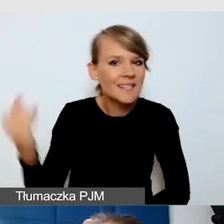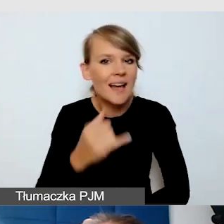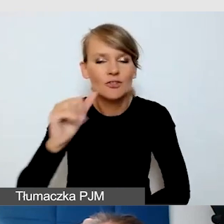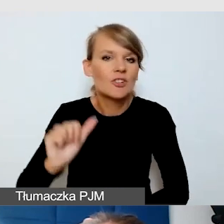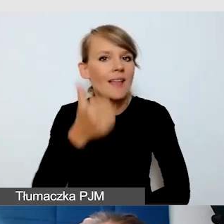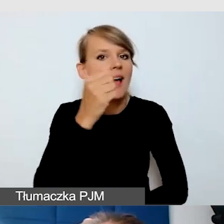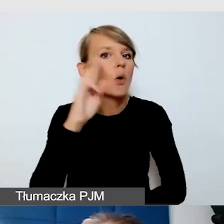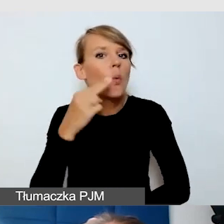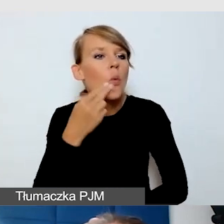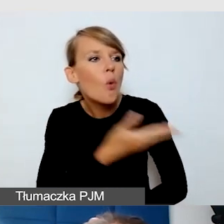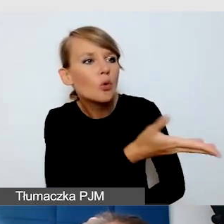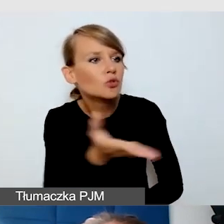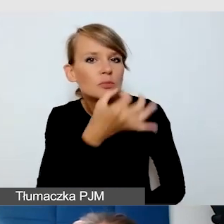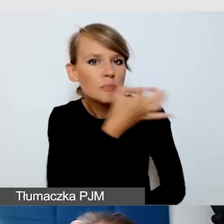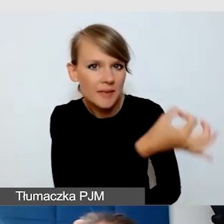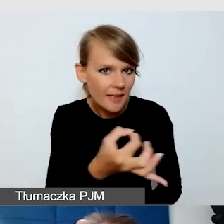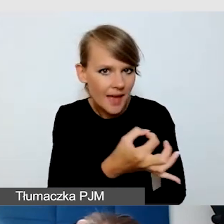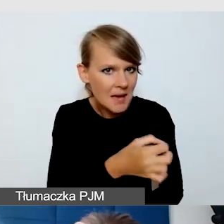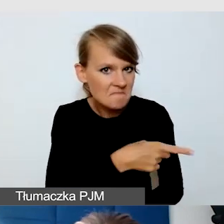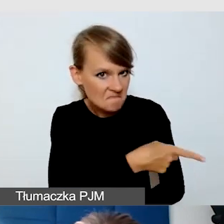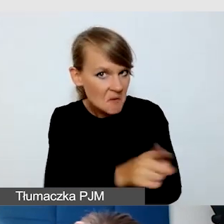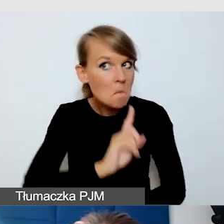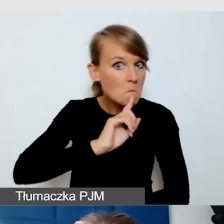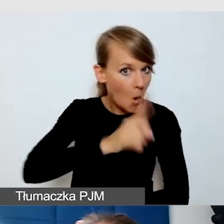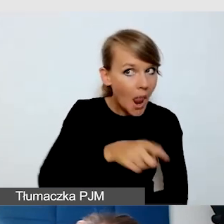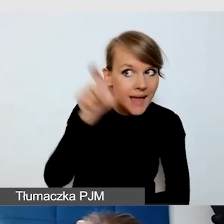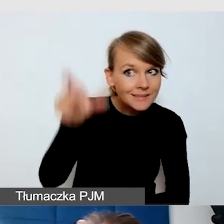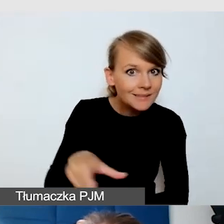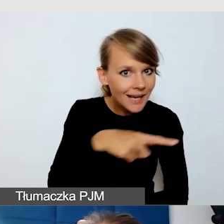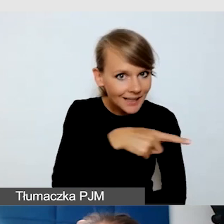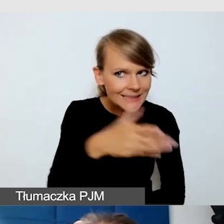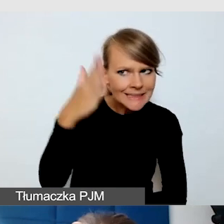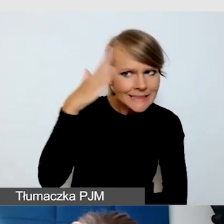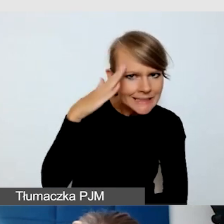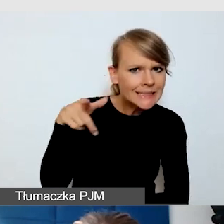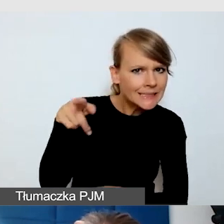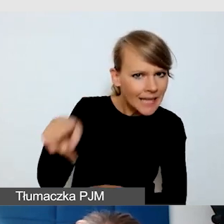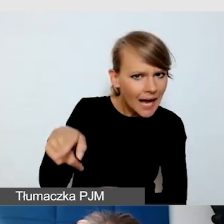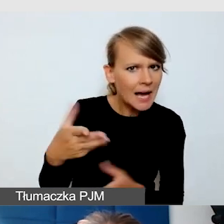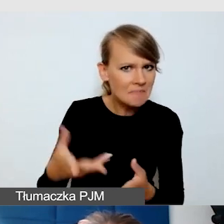czy go polecają, znają, rozumieją. To jest ważne, to jest dość zamknięty świat.